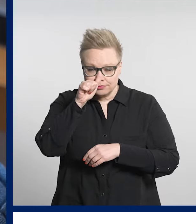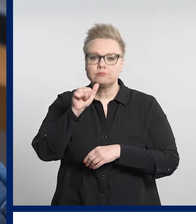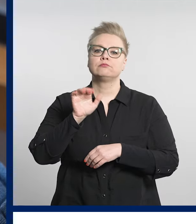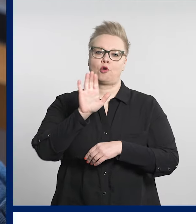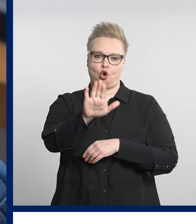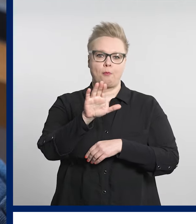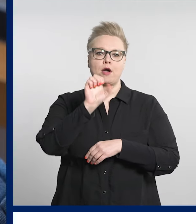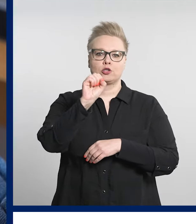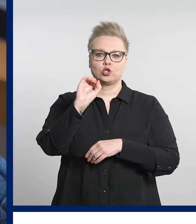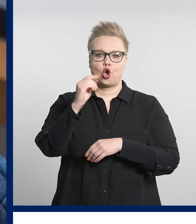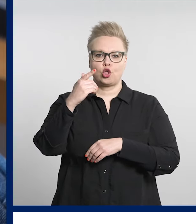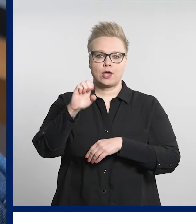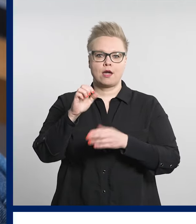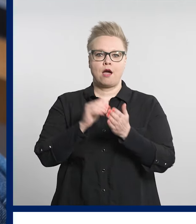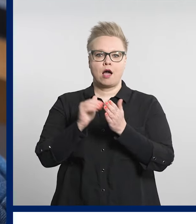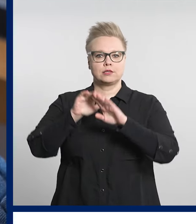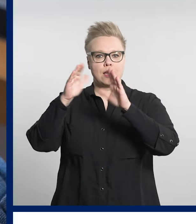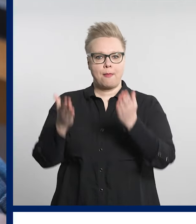ammattilaiset jatkavat hoitoa.